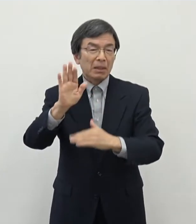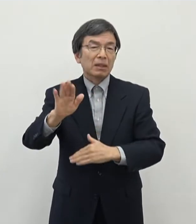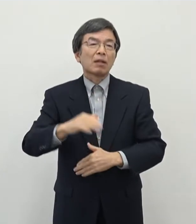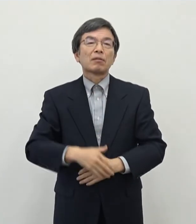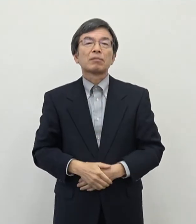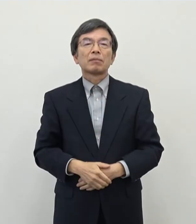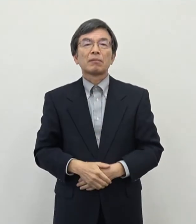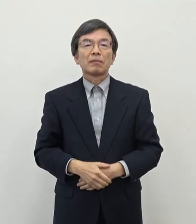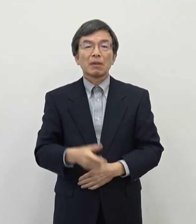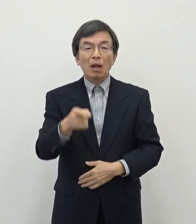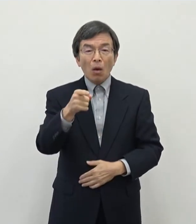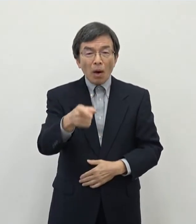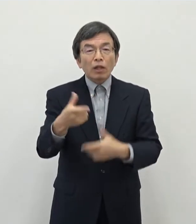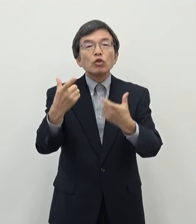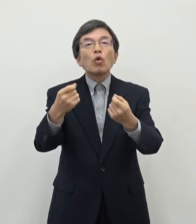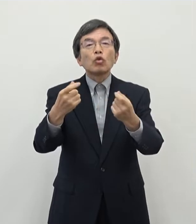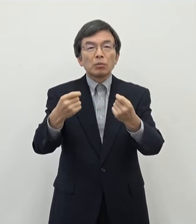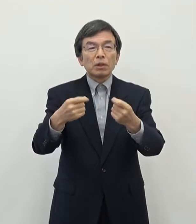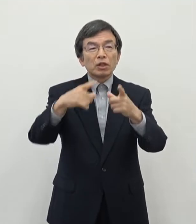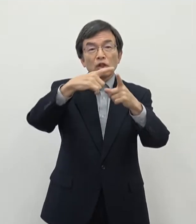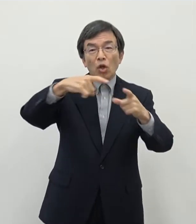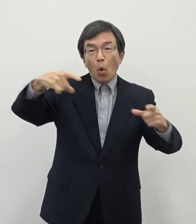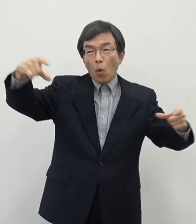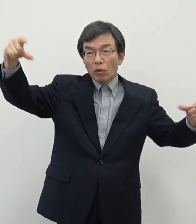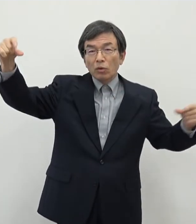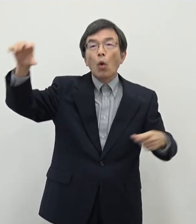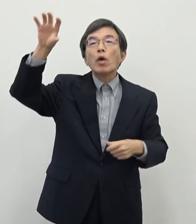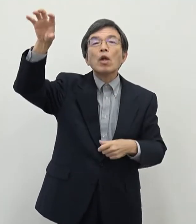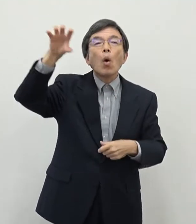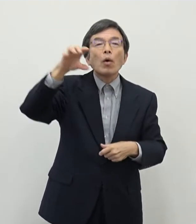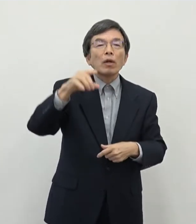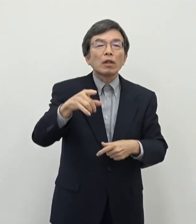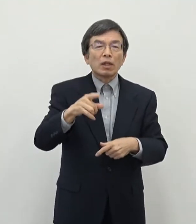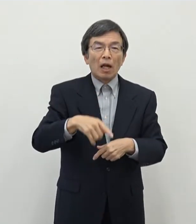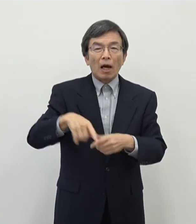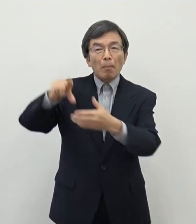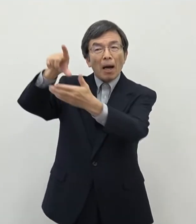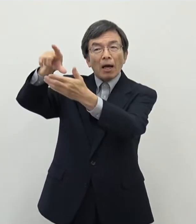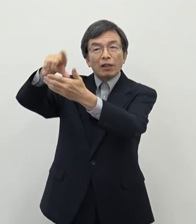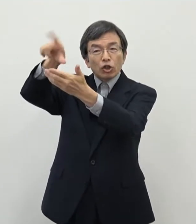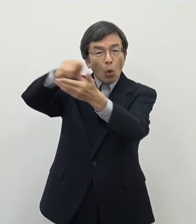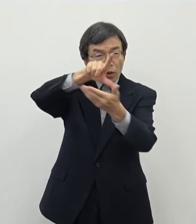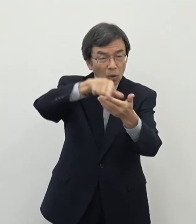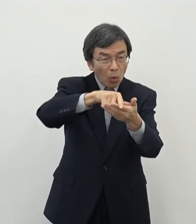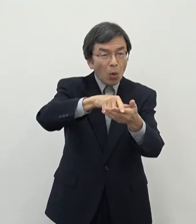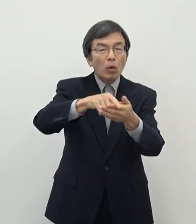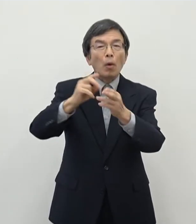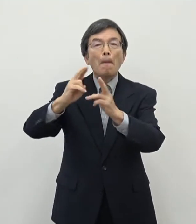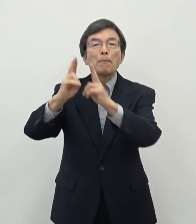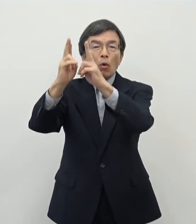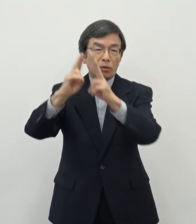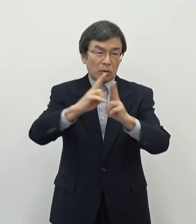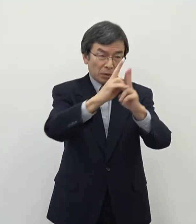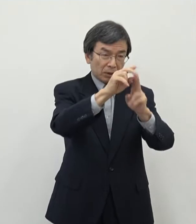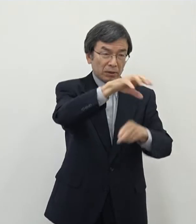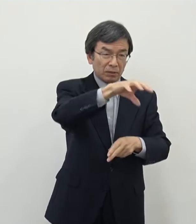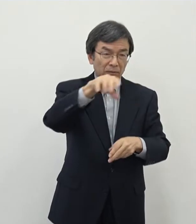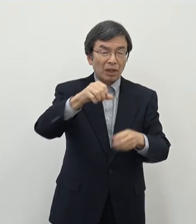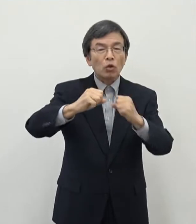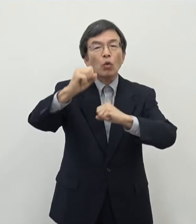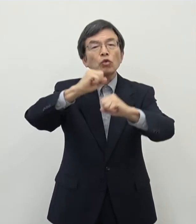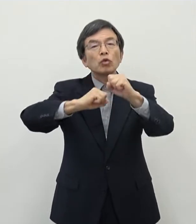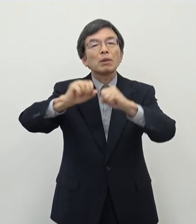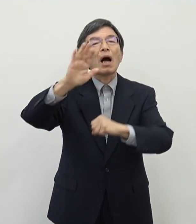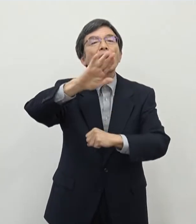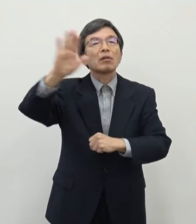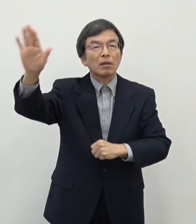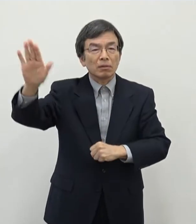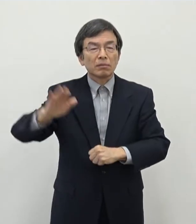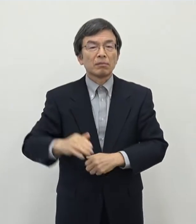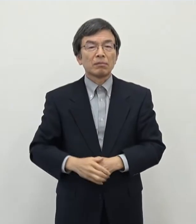日本の色々な特に地方都市でですね 少し取り組みの動きがあるように聞いております